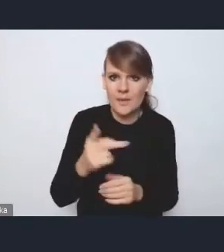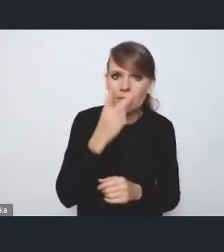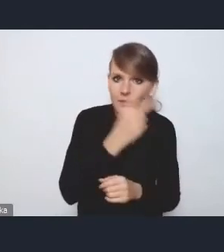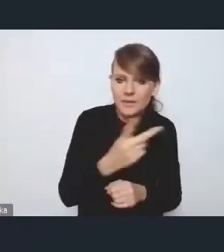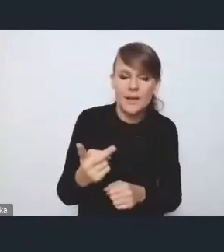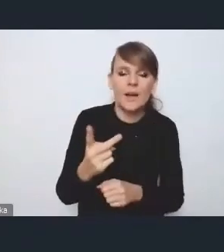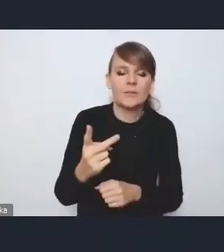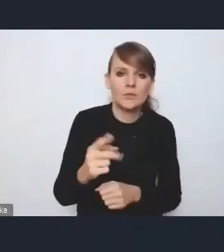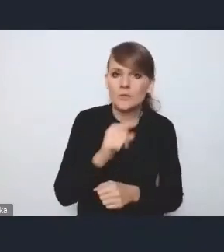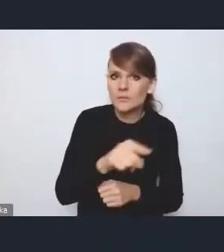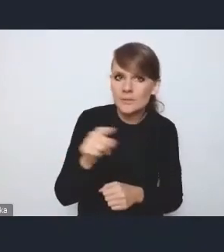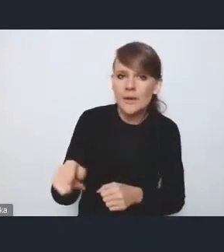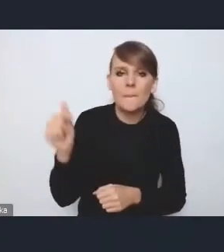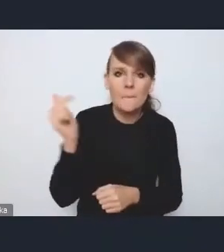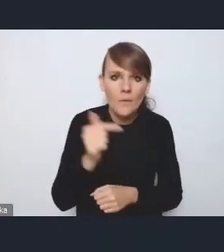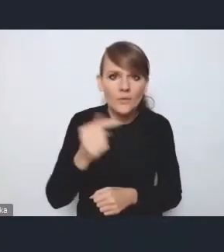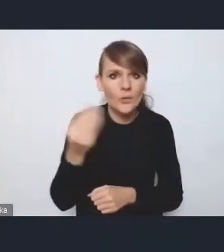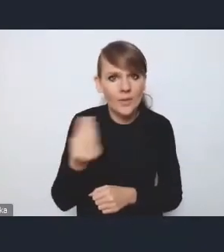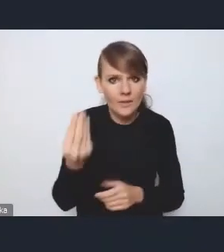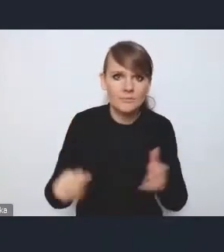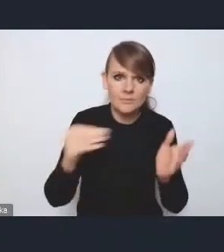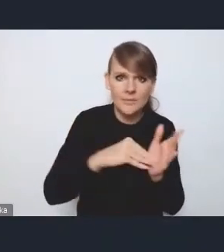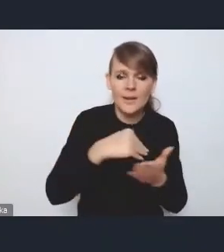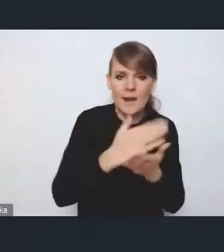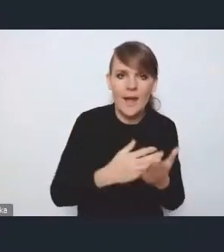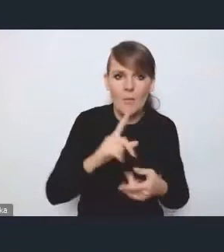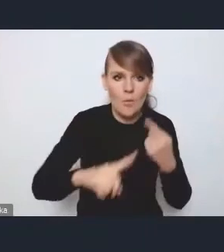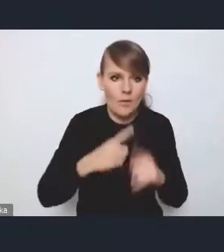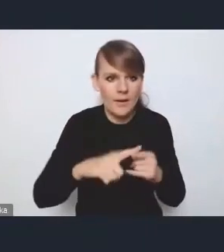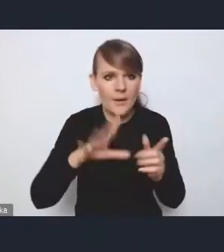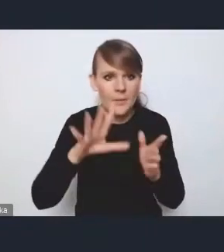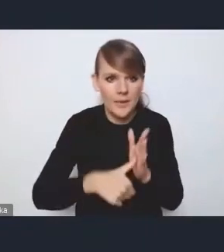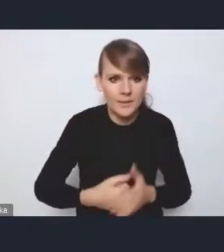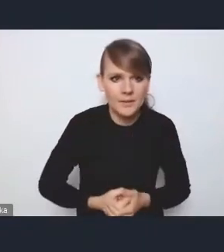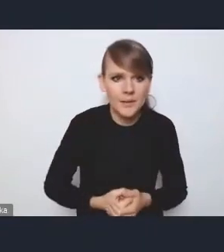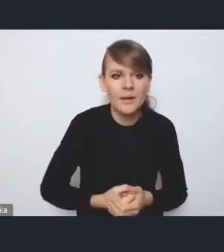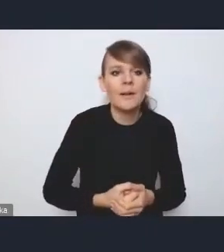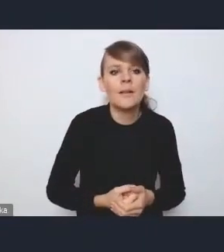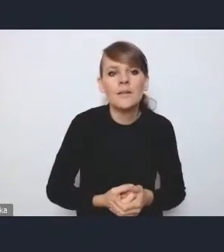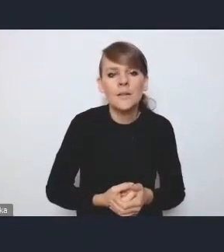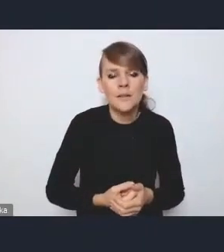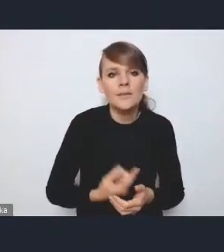które powinny się może jeszcze znaleźć w Krajowej Polityce Miejskiej. Dla nas to też było wyzwanie,